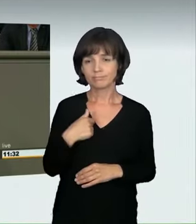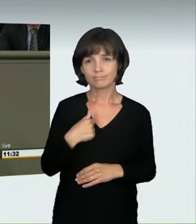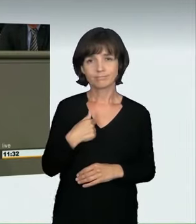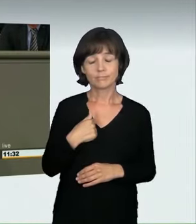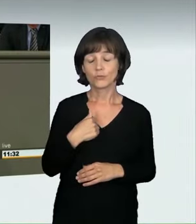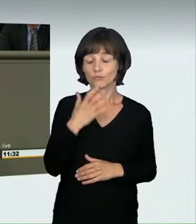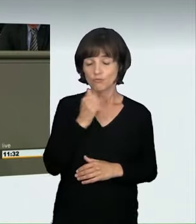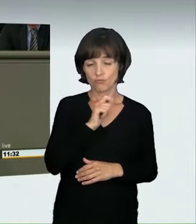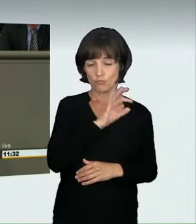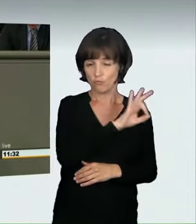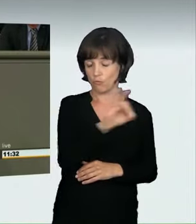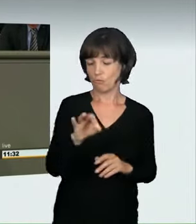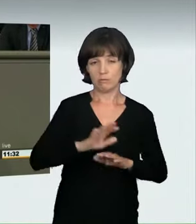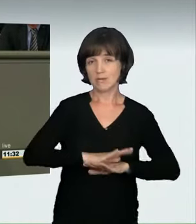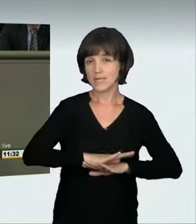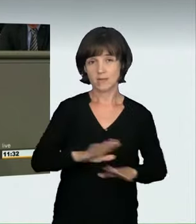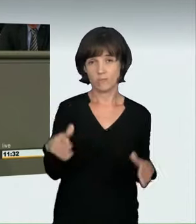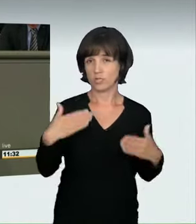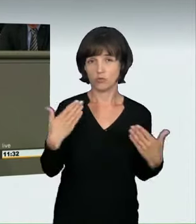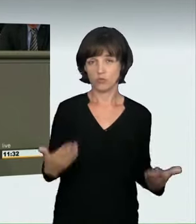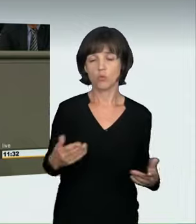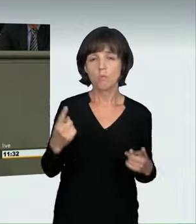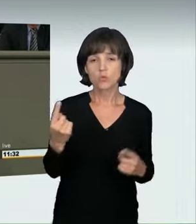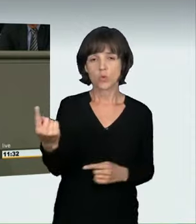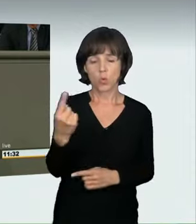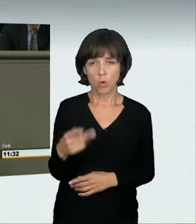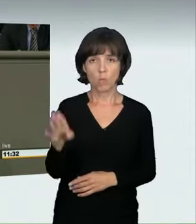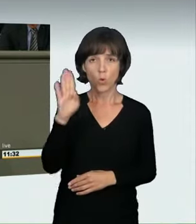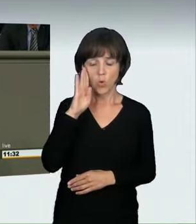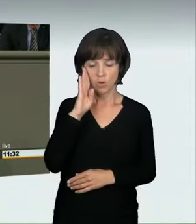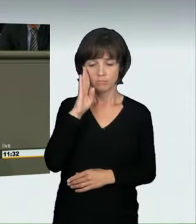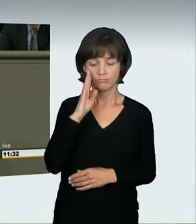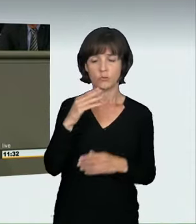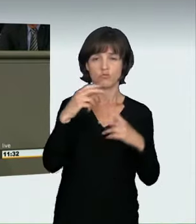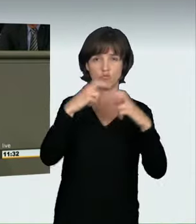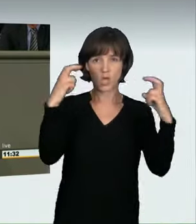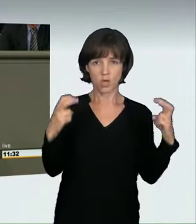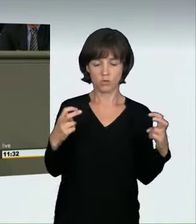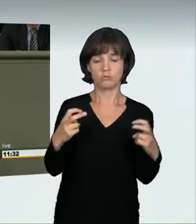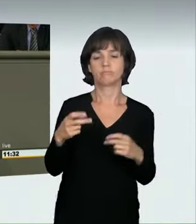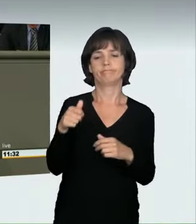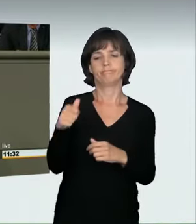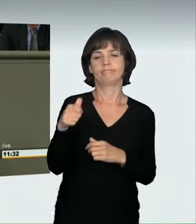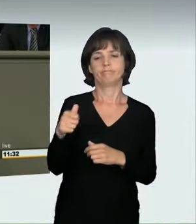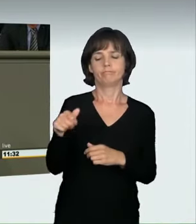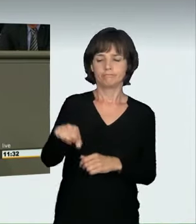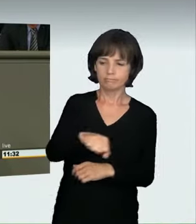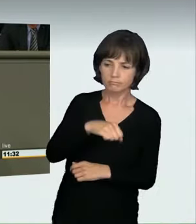Wir haben Ihnen eine Mitteilung zu machen“ je hören muss. Ich glaube, dass dieses Gesetz, das wir heute hier verabschieden,